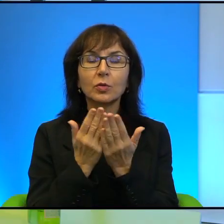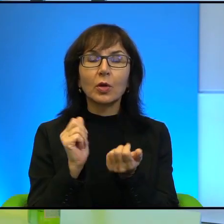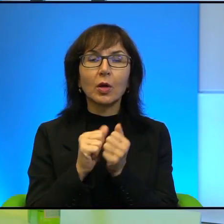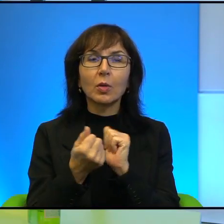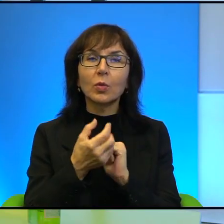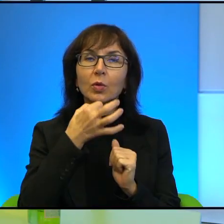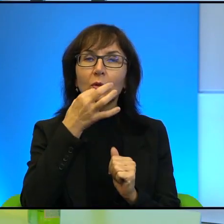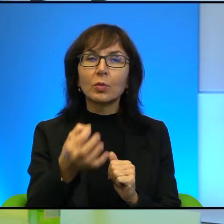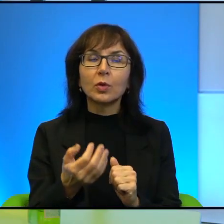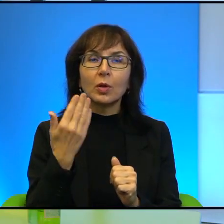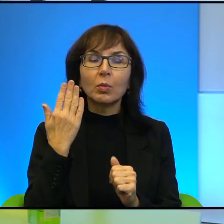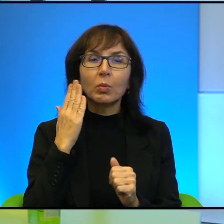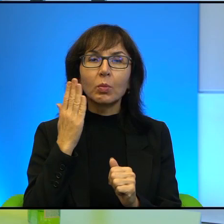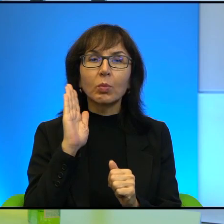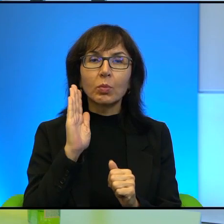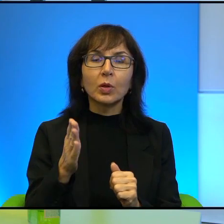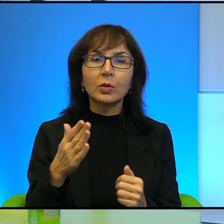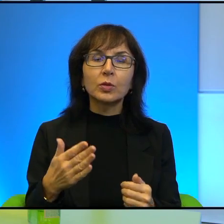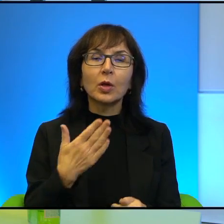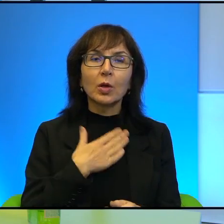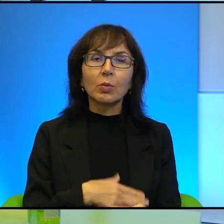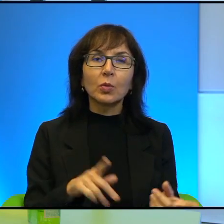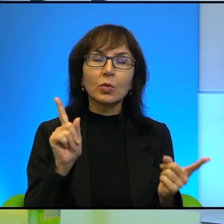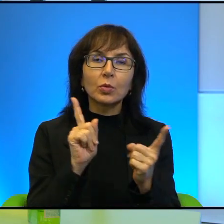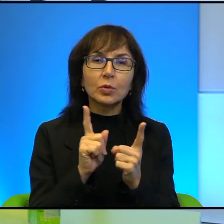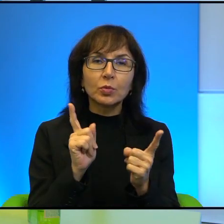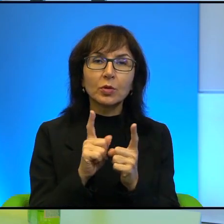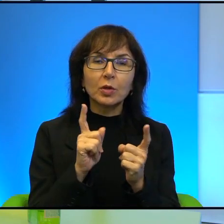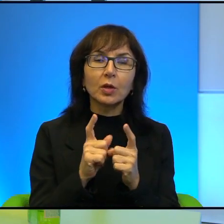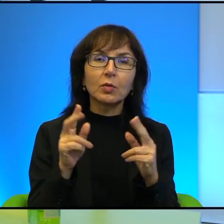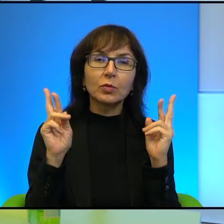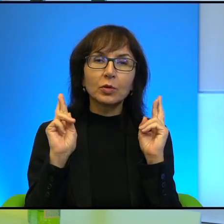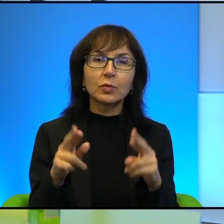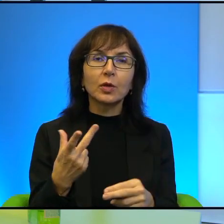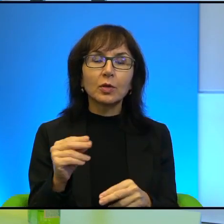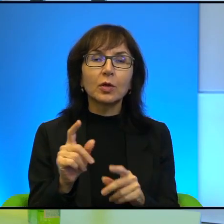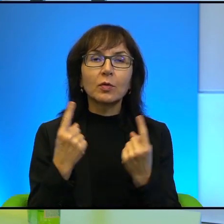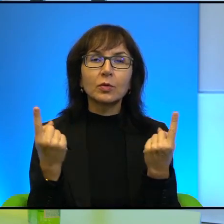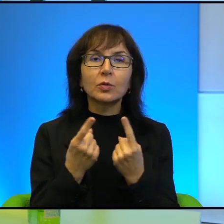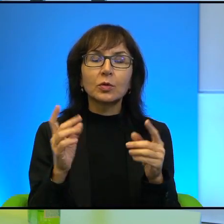i będzie mi bardzo miło, jeśli będzie okazja do spotkania takiego, może nie w sytuacji koronawirusowej, w przyszłości.